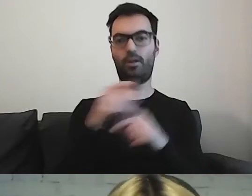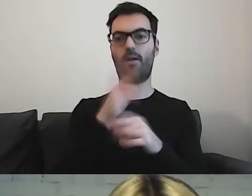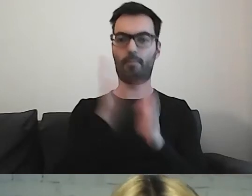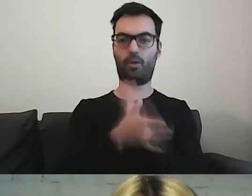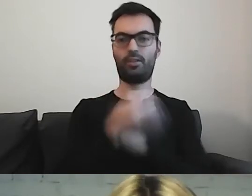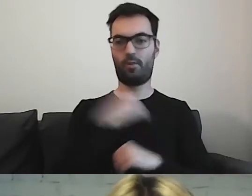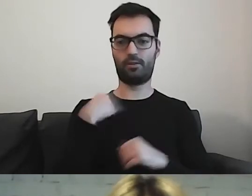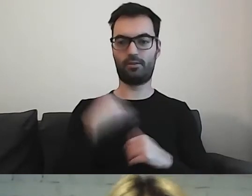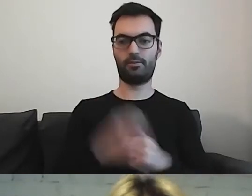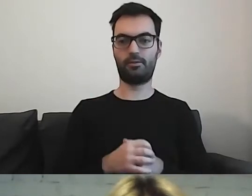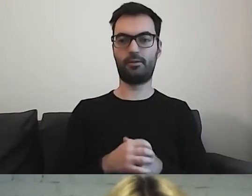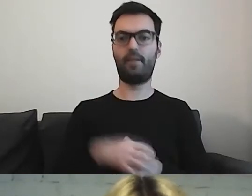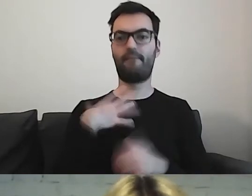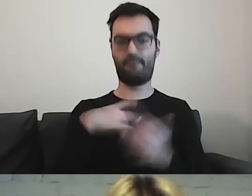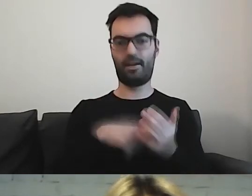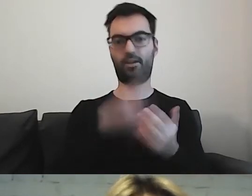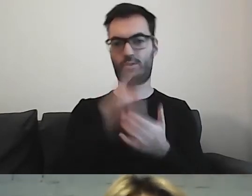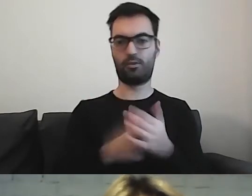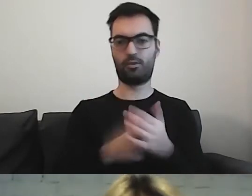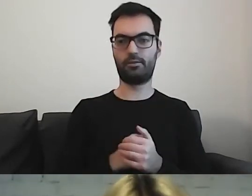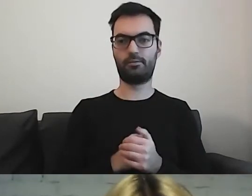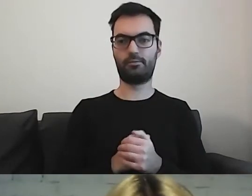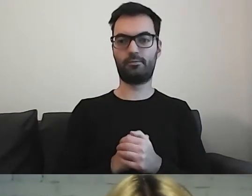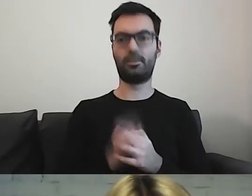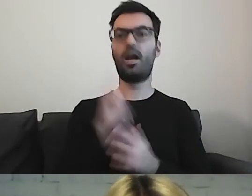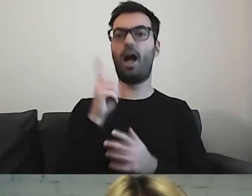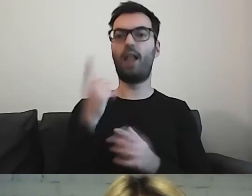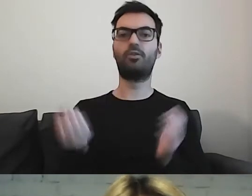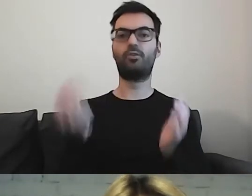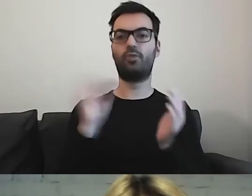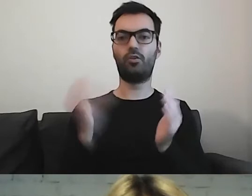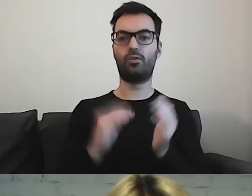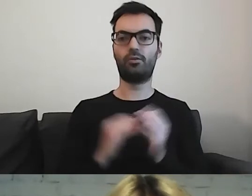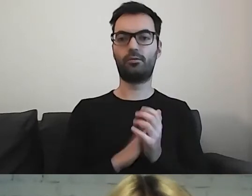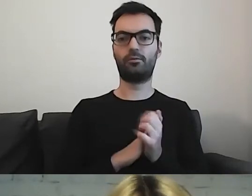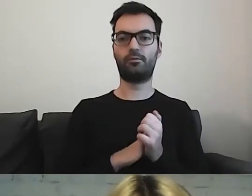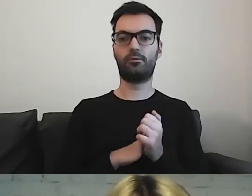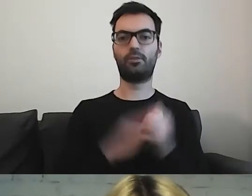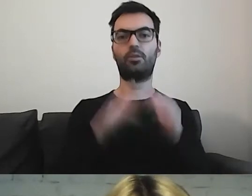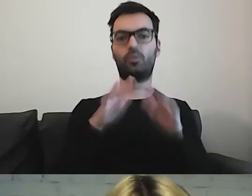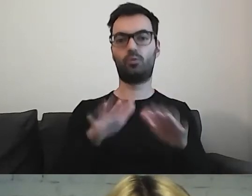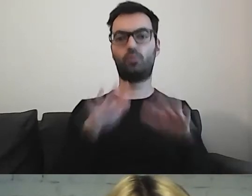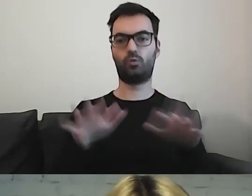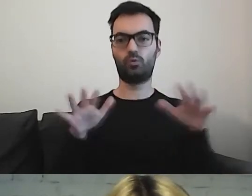Warto z tego czerpać. Tylko że dodajemy dużo ilustracji.